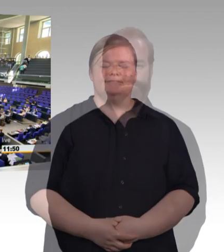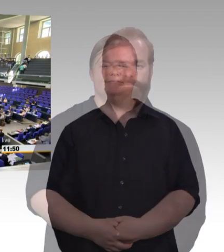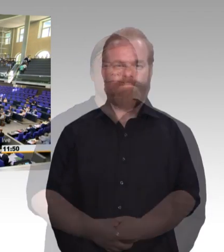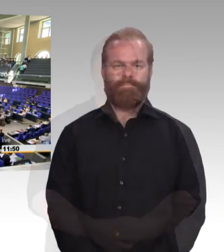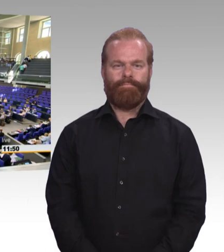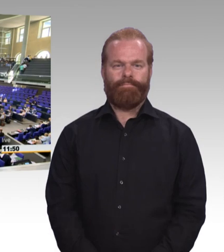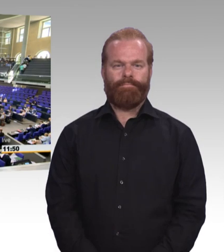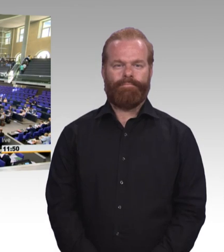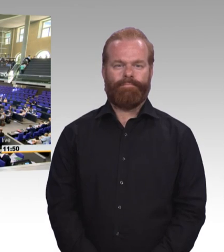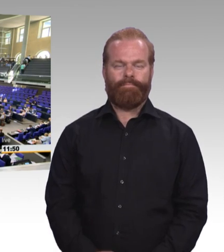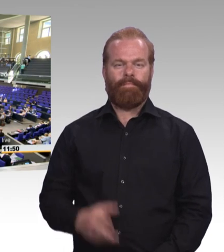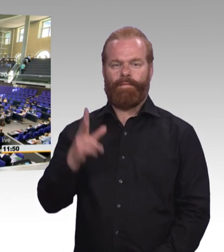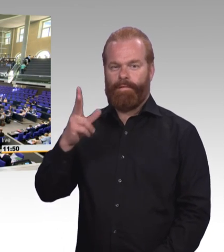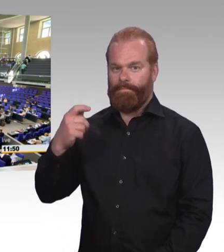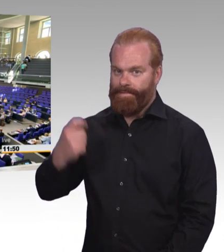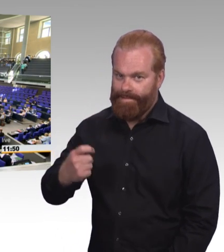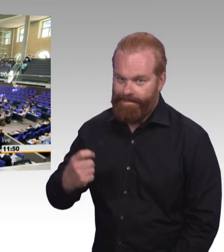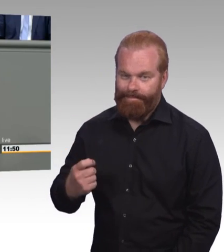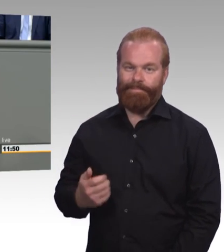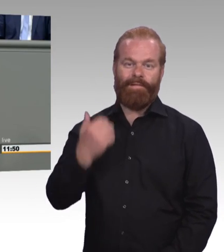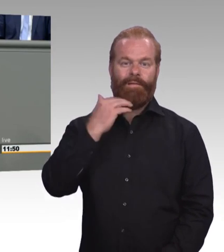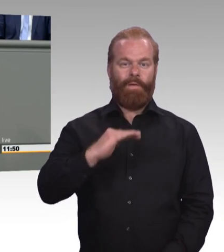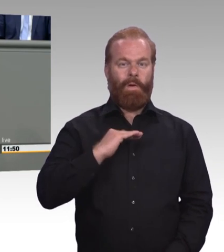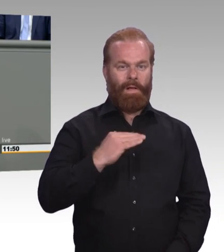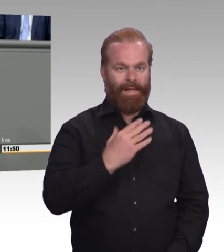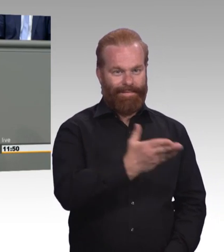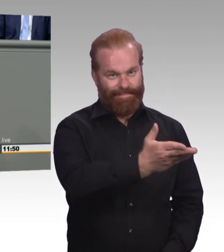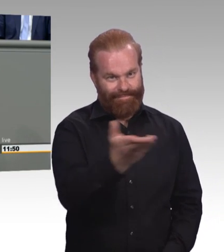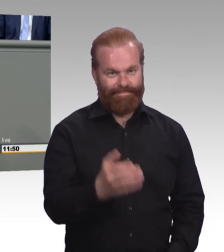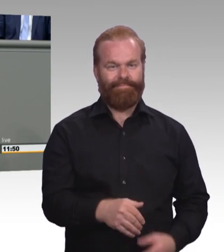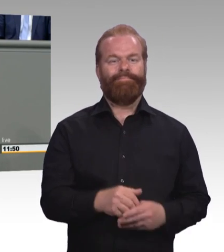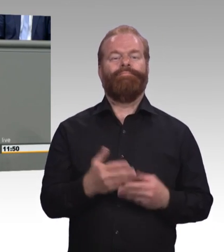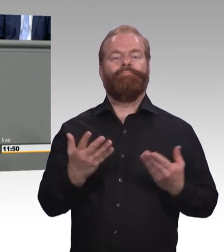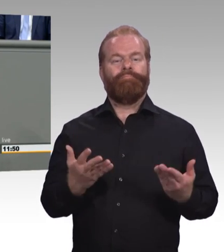dann zeichnen manche von Ihnen immer ein Katastrophenszenario, in dem wir von